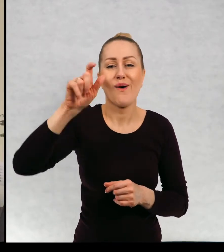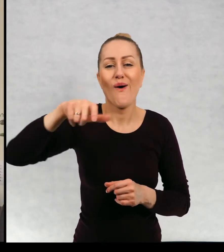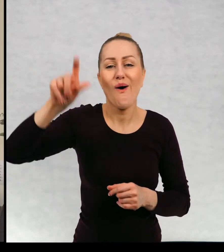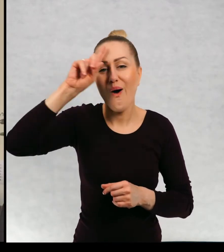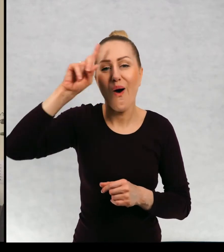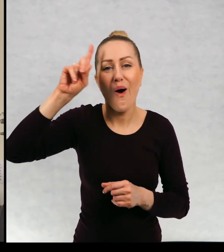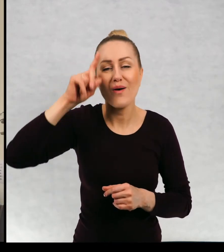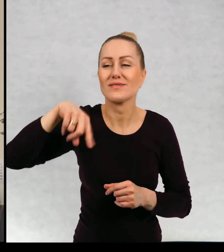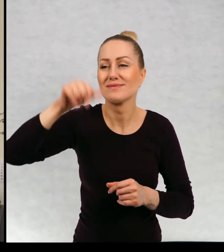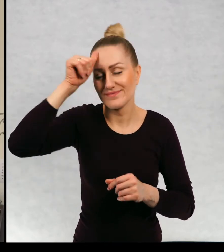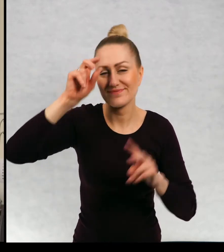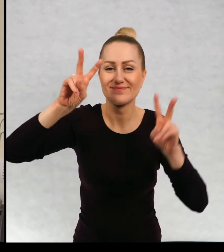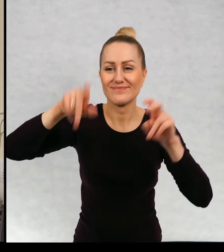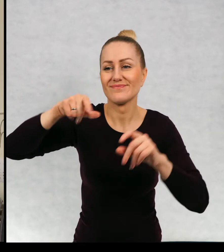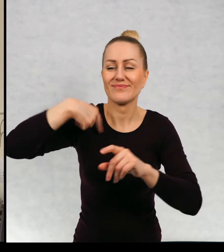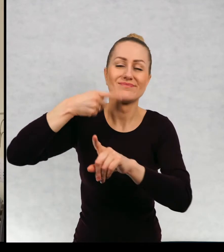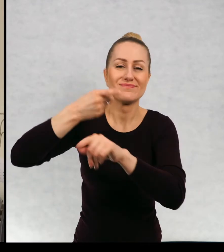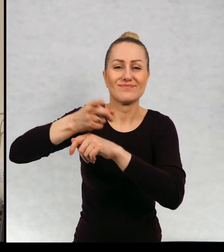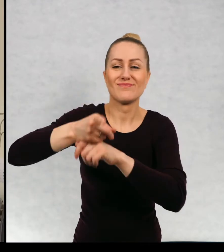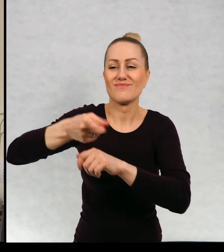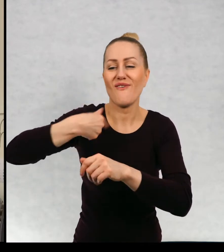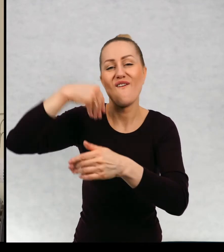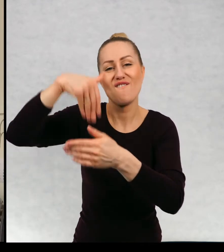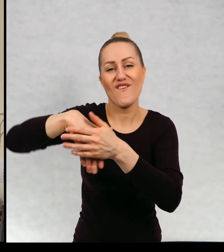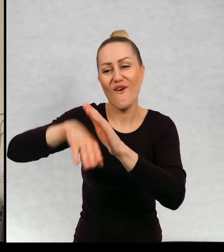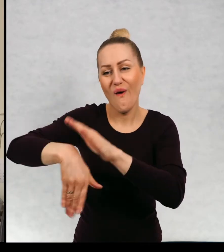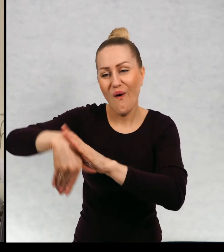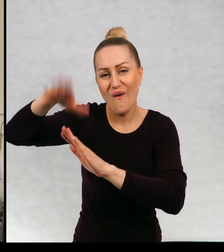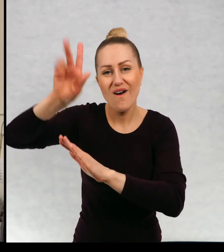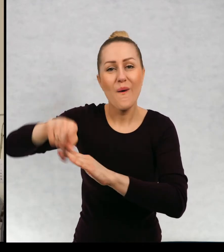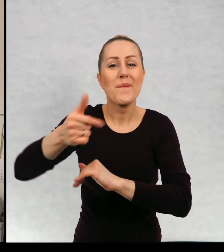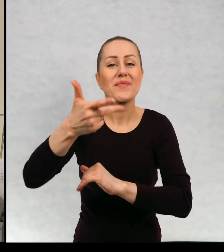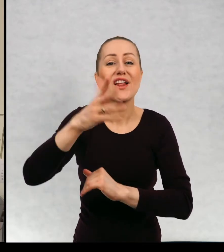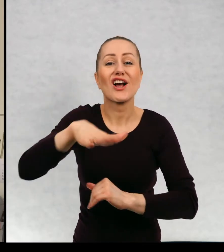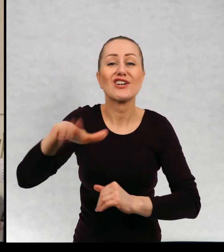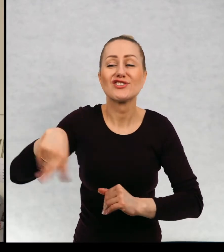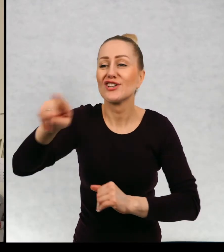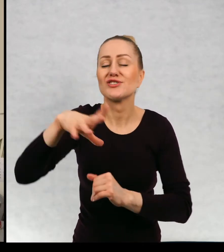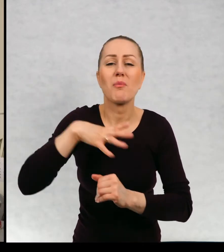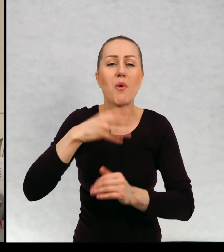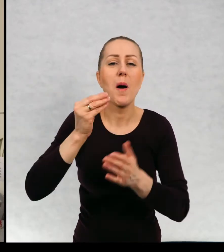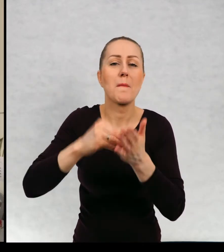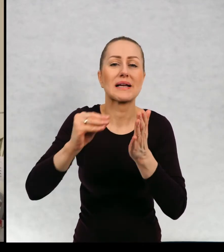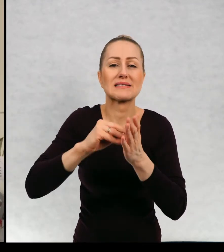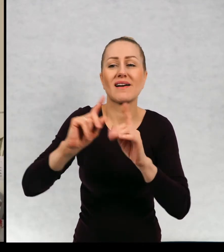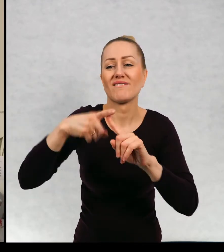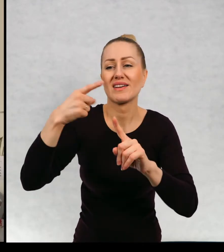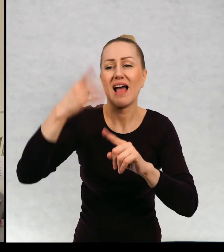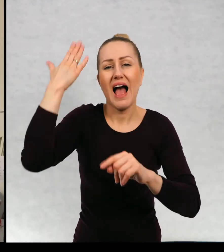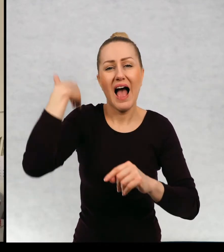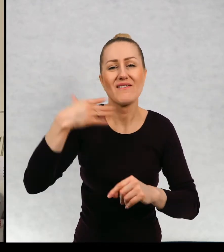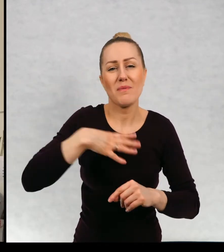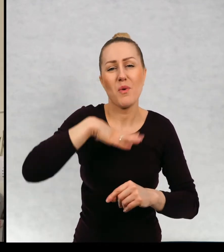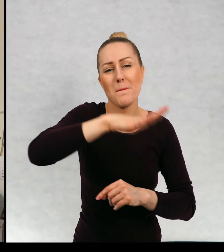których ja nazywam moimi wychowankami kilkoro dzieci, które zaczęły do mnie pisać, kiedy miały lat kilka,